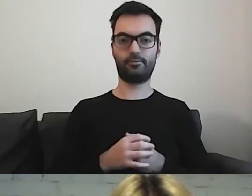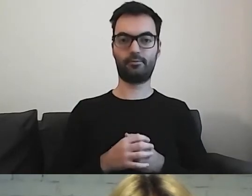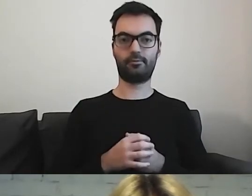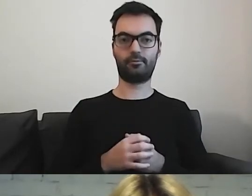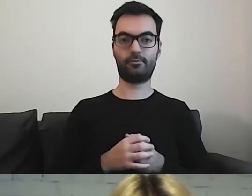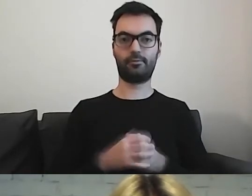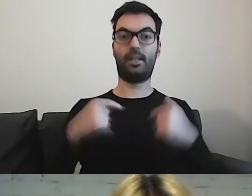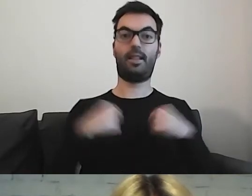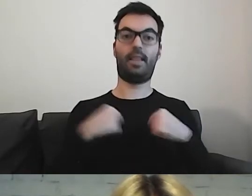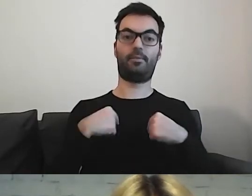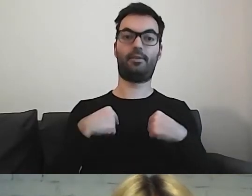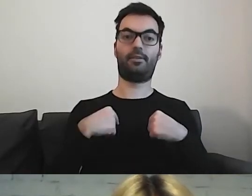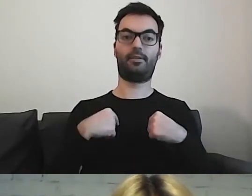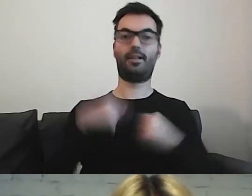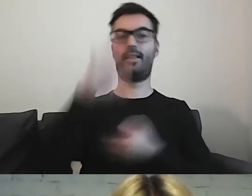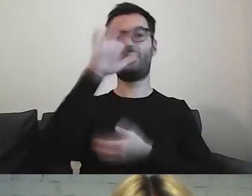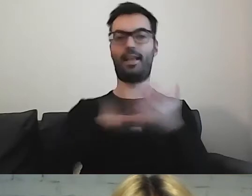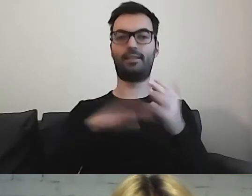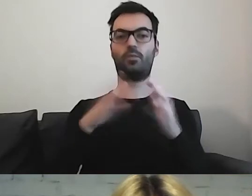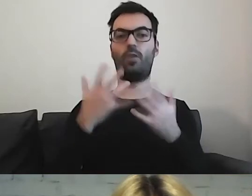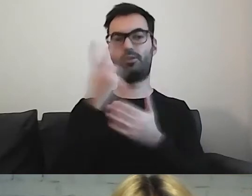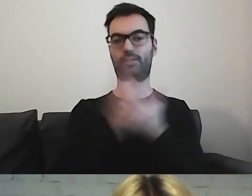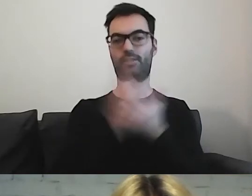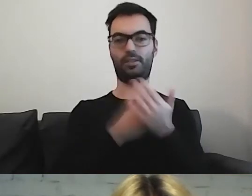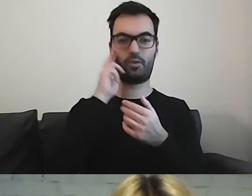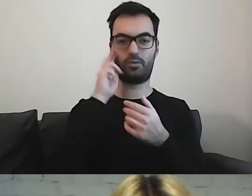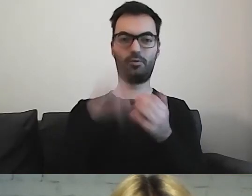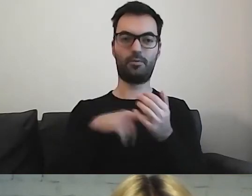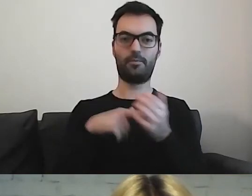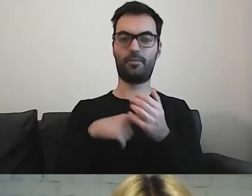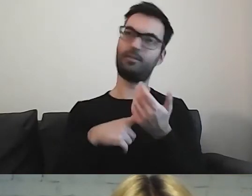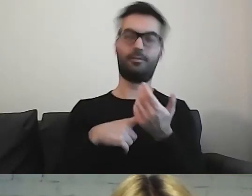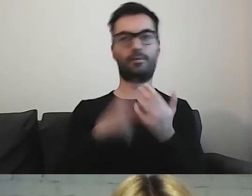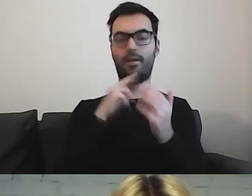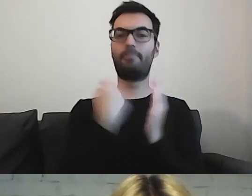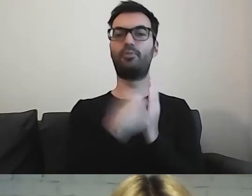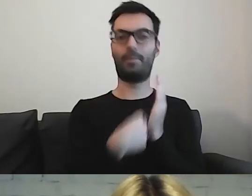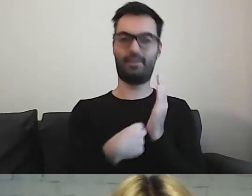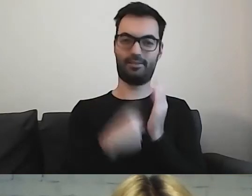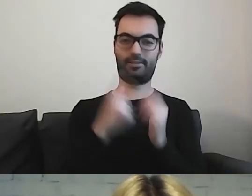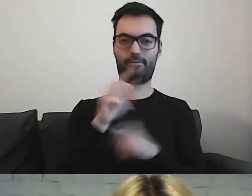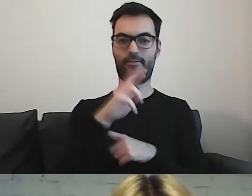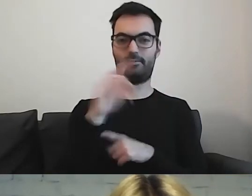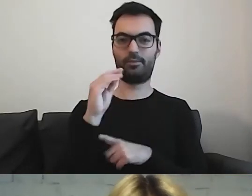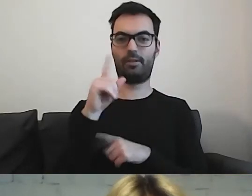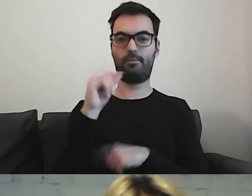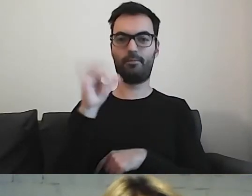Dla mnie teksty łatwe do czytania i rozumienia są takim przepisem. Mają formę jasnego i prostego przepisu.